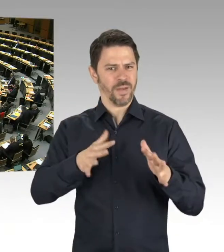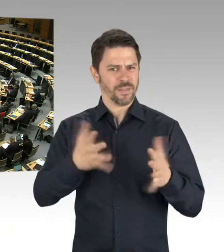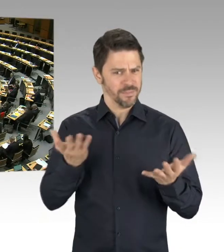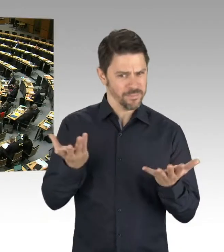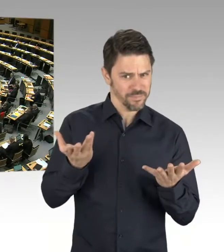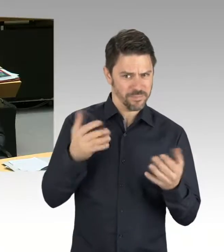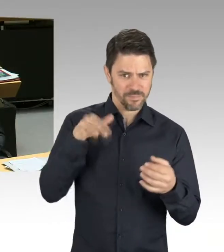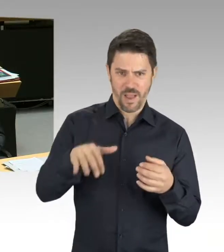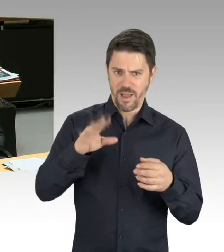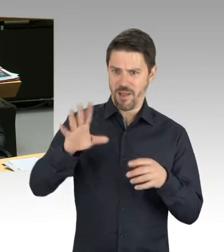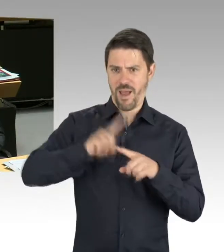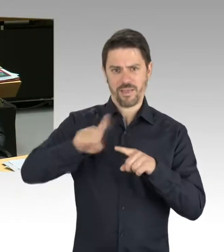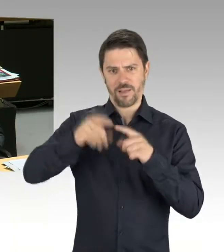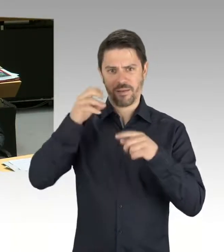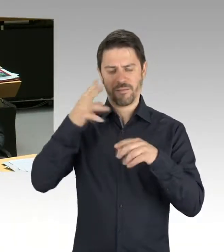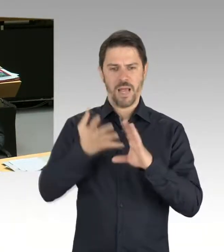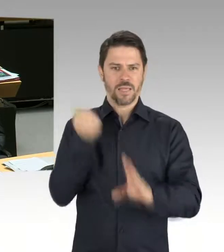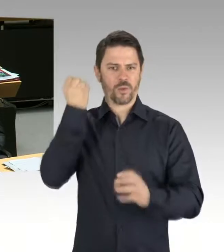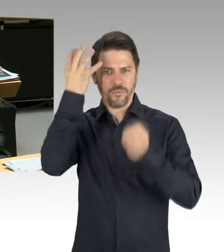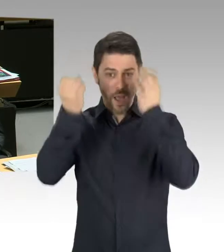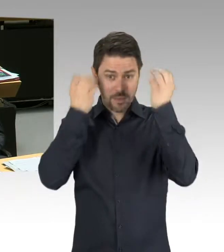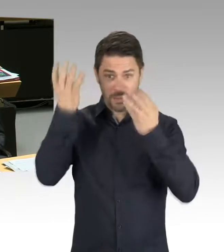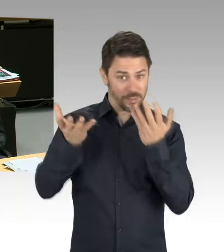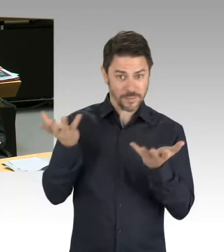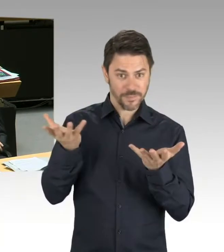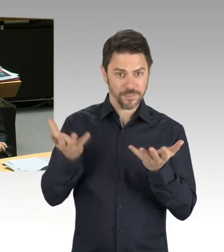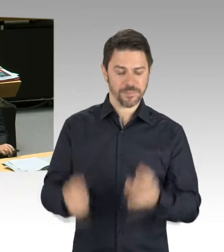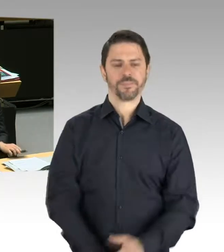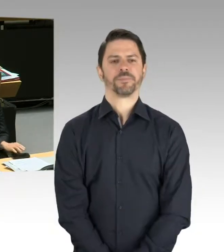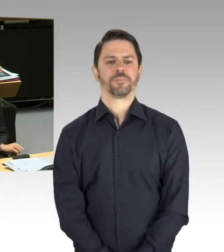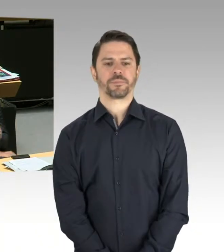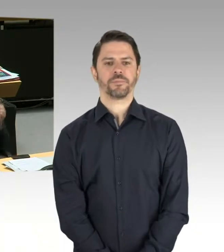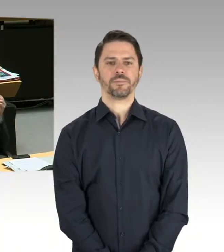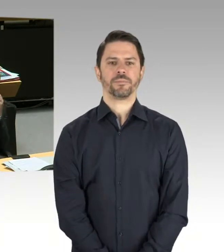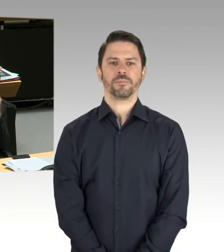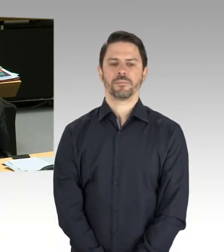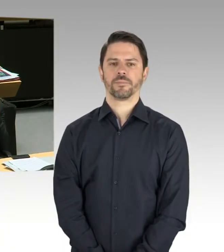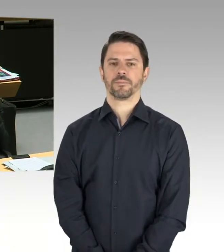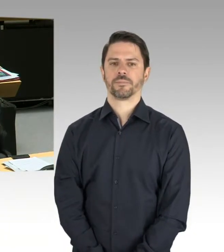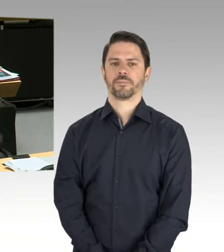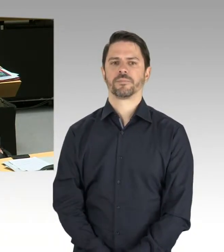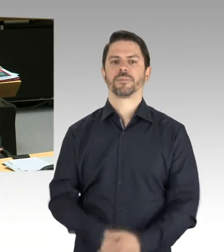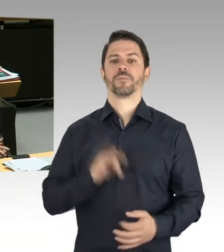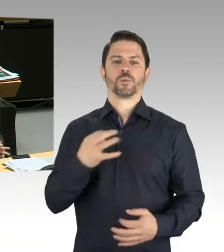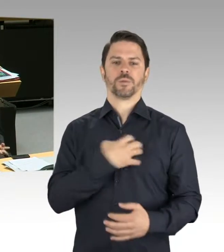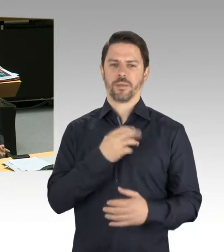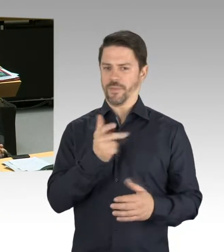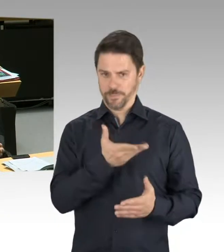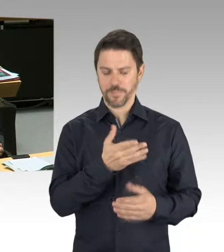Bitte schön. Sie haben das Wort. (Rednerwechsel) Sehr geehrte Frau Präsidentin, sehr geehrter Herr Abgeordneter, leider muss ich Ihnen da sagen, dass der Senat noch keine konkreten Pläne hierzu hat.